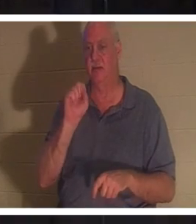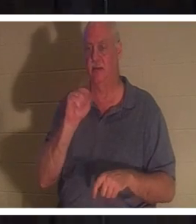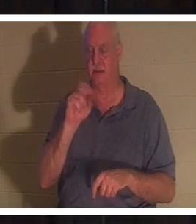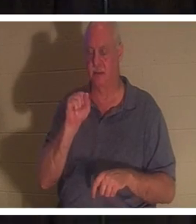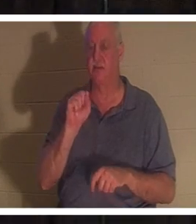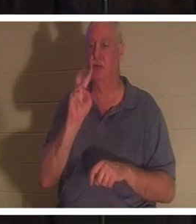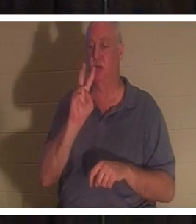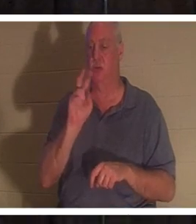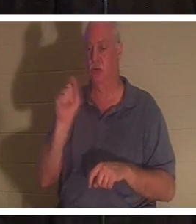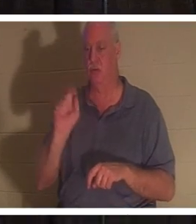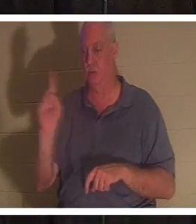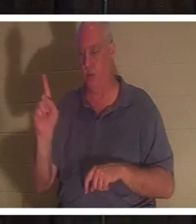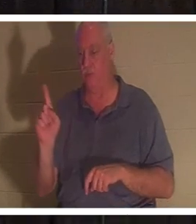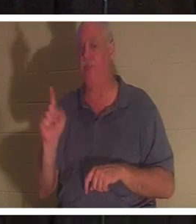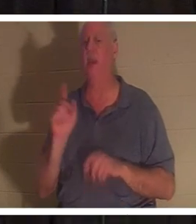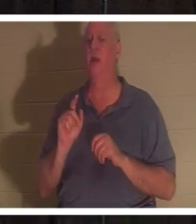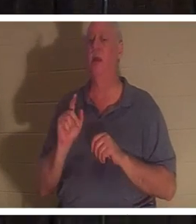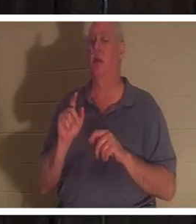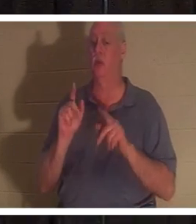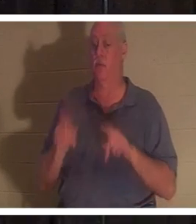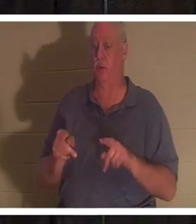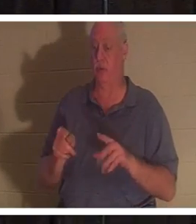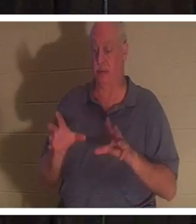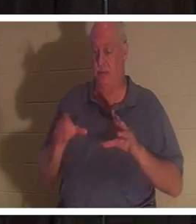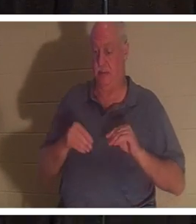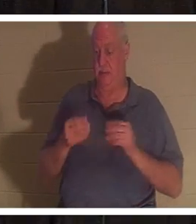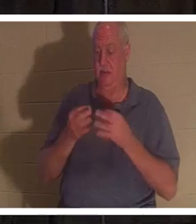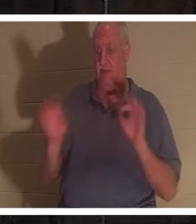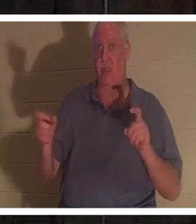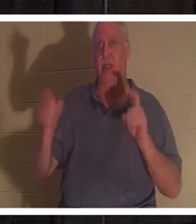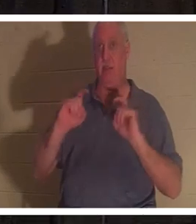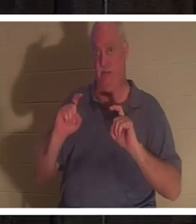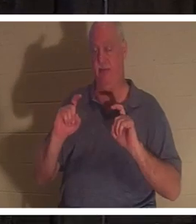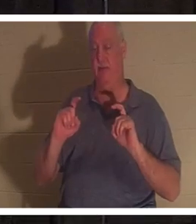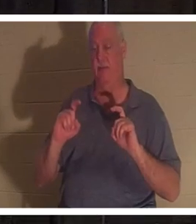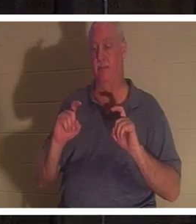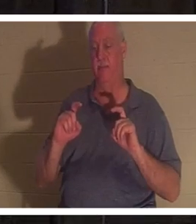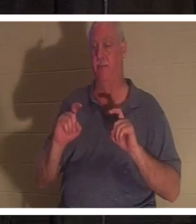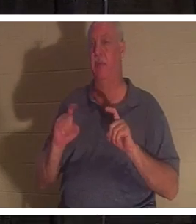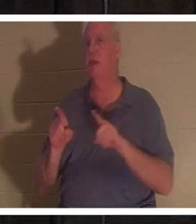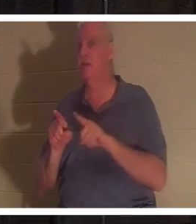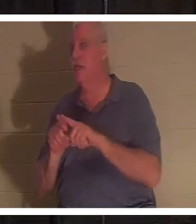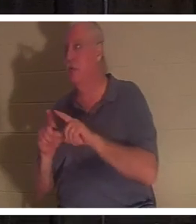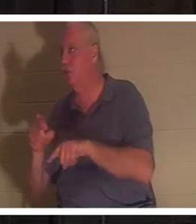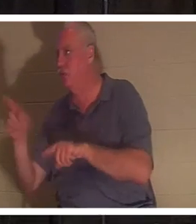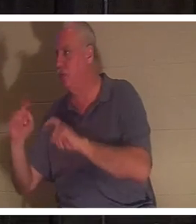этот бесплатный подарок, и это такой же подарок, как вы дарите своим детям подарок на Рождество. Им ничего не